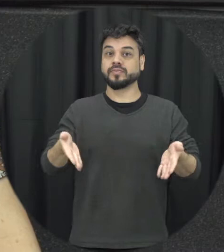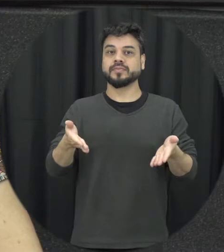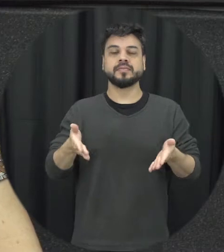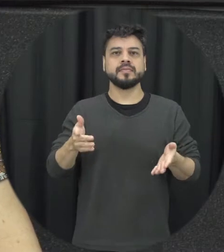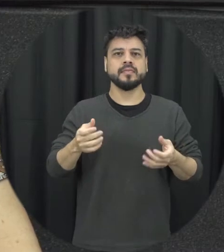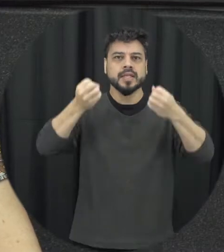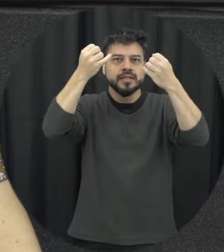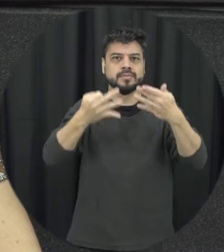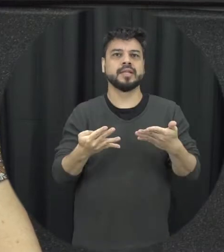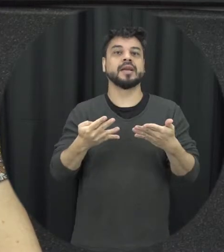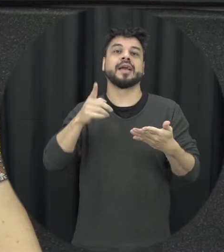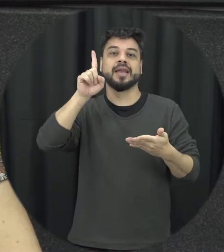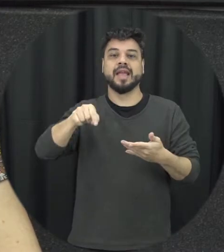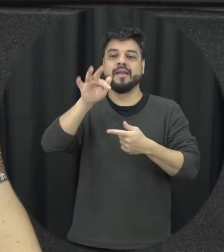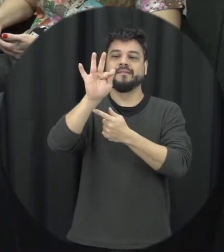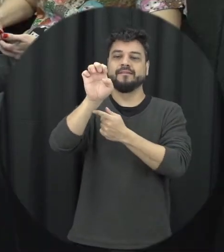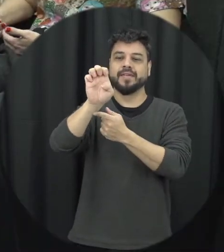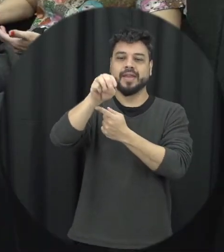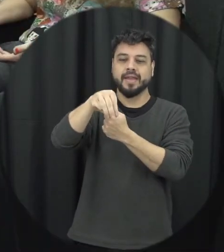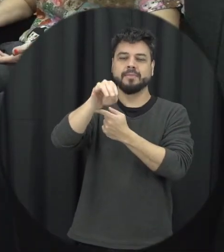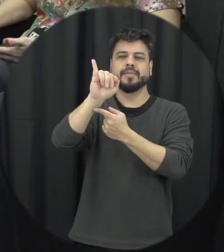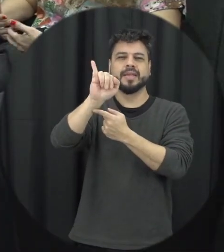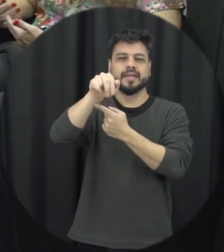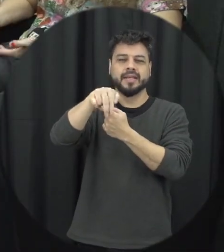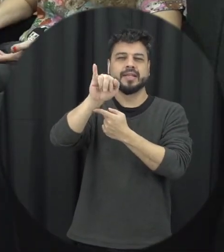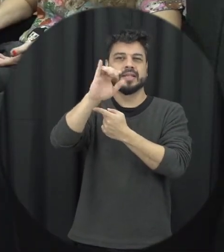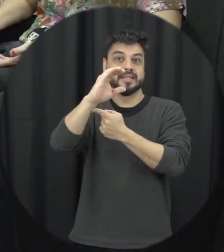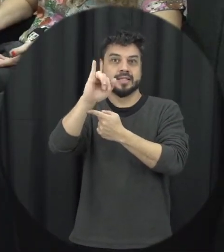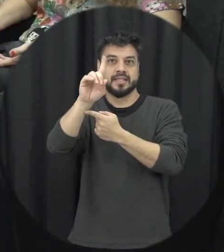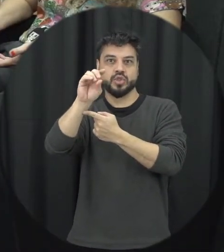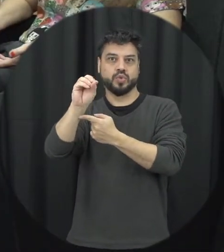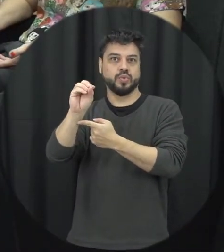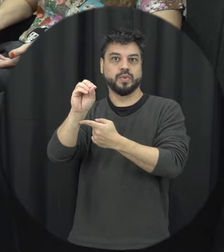são tentativas de feminicídio né inclusive isso até isso é uma conquista importante de a gente